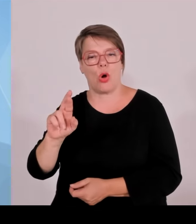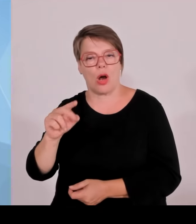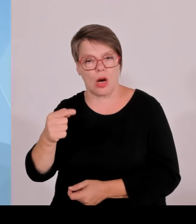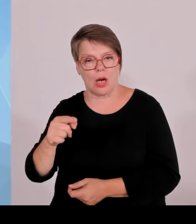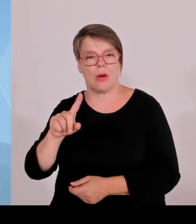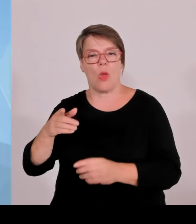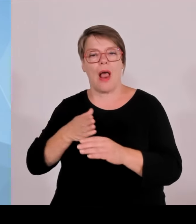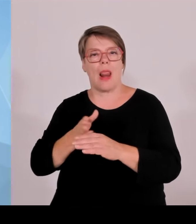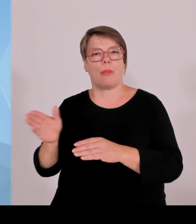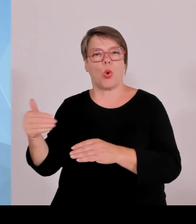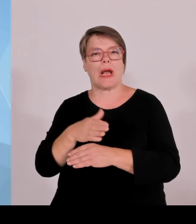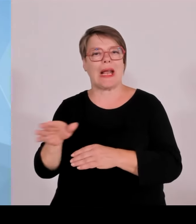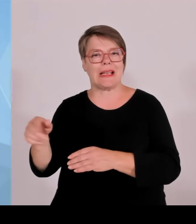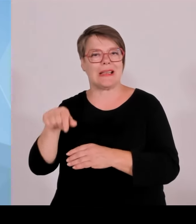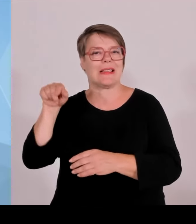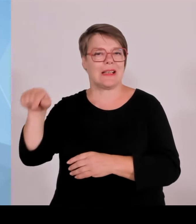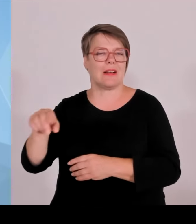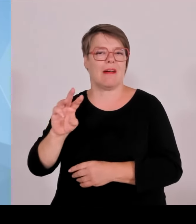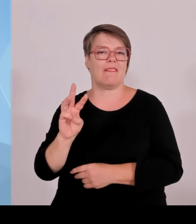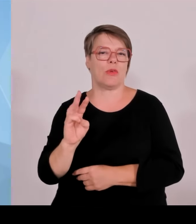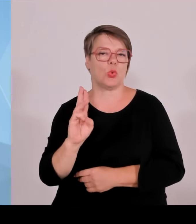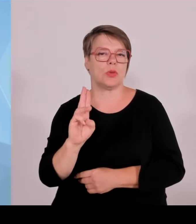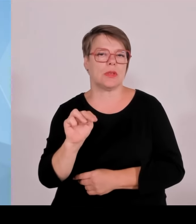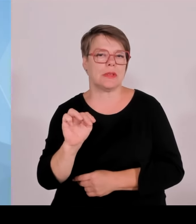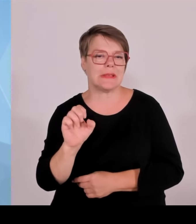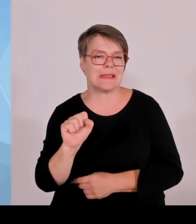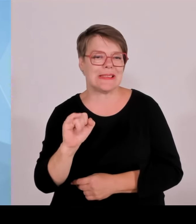ebenfalls erfreulich über den ersten Schritt oder weiteren